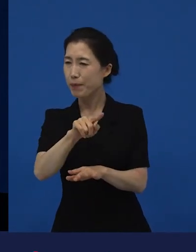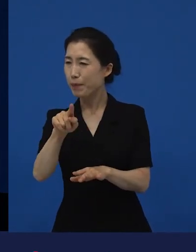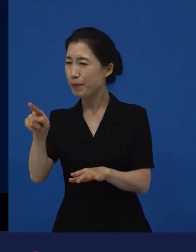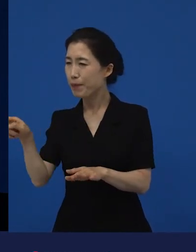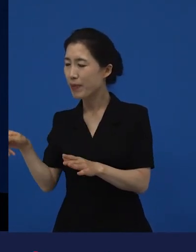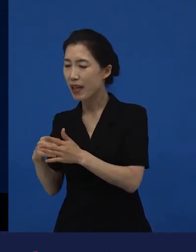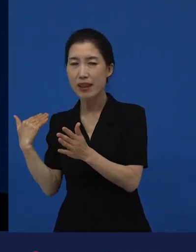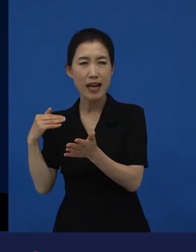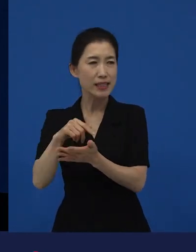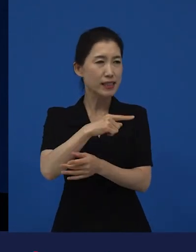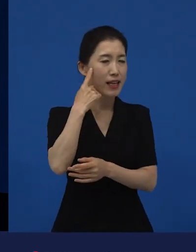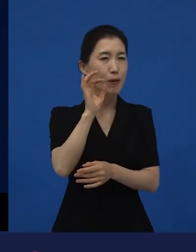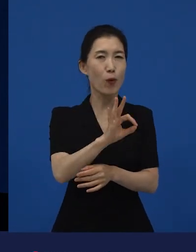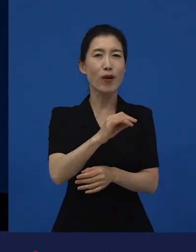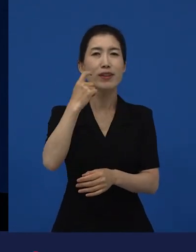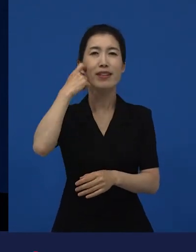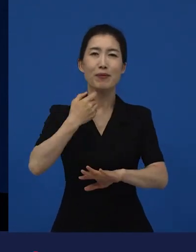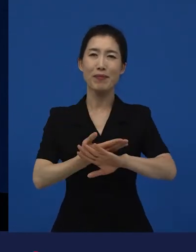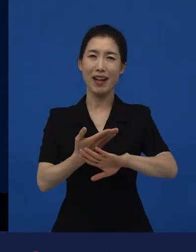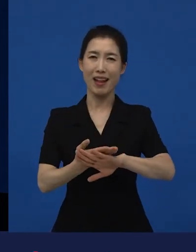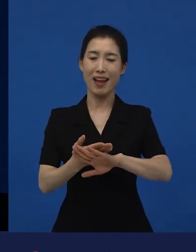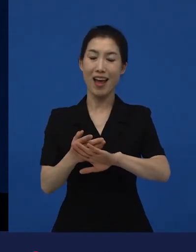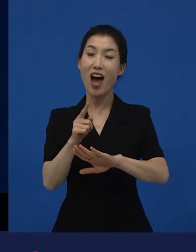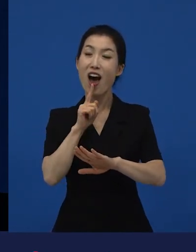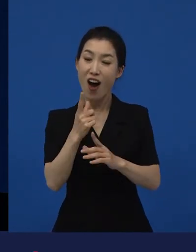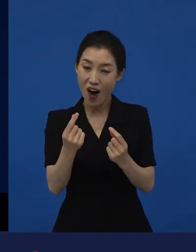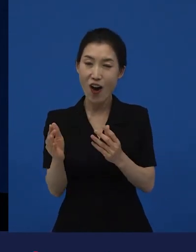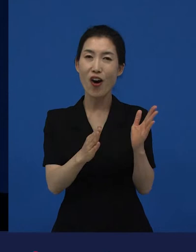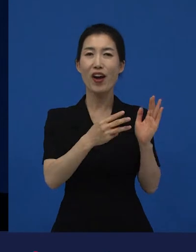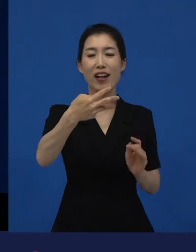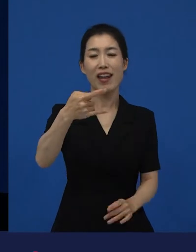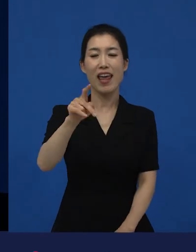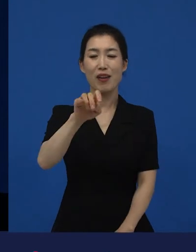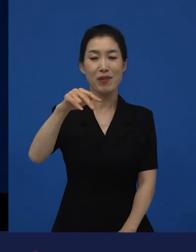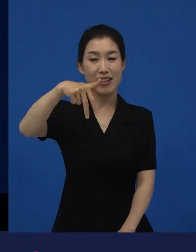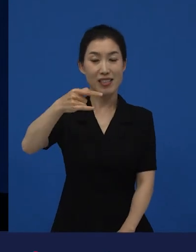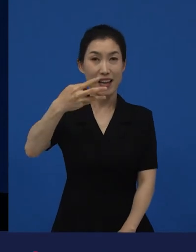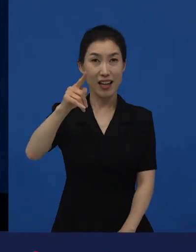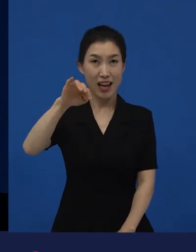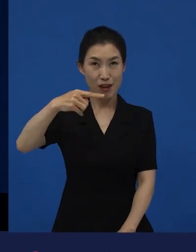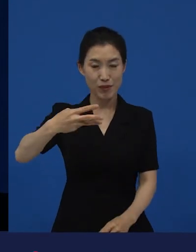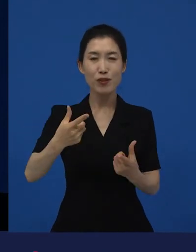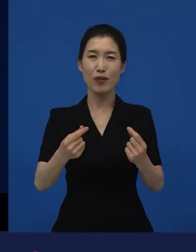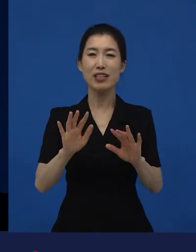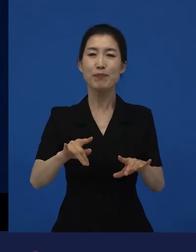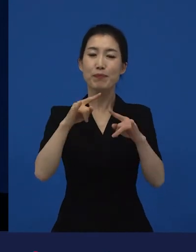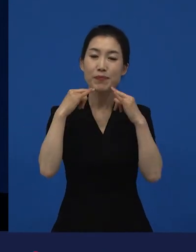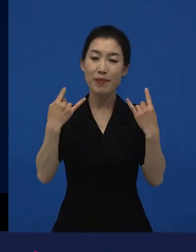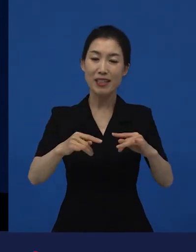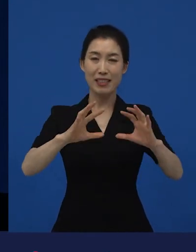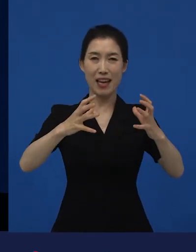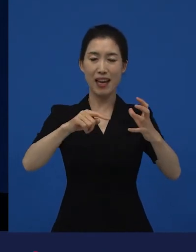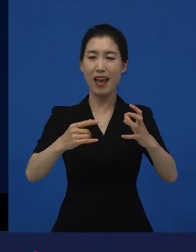그런데 역시 지금의 프랑스 사회에 이민자들에 대한 이야기입니다.